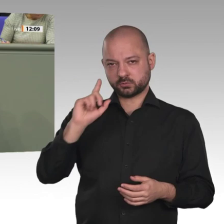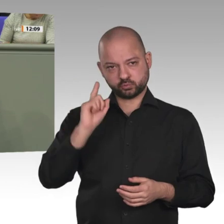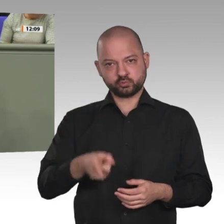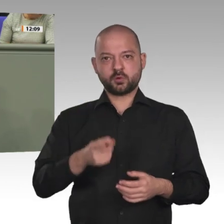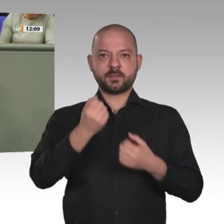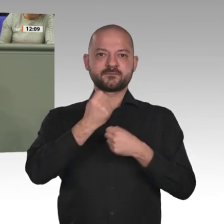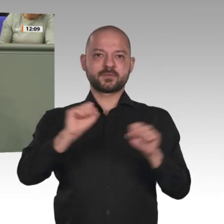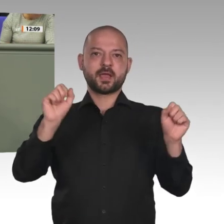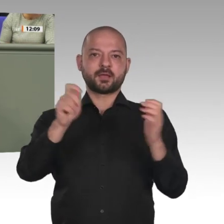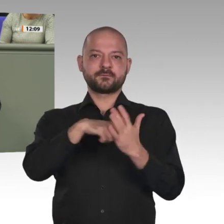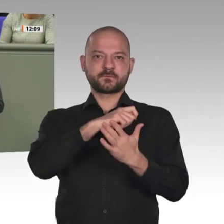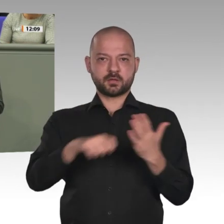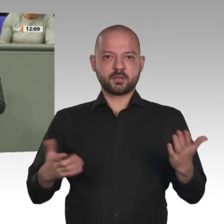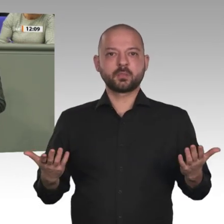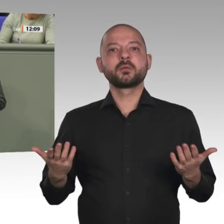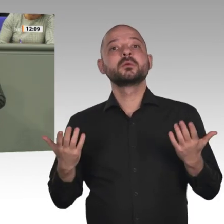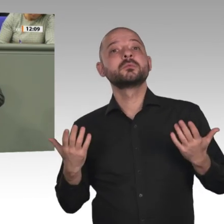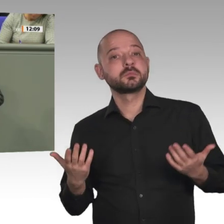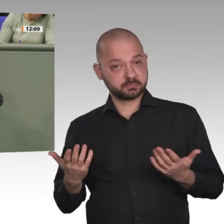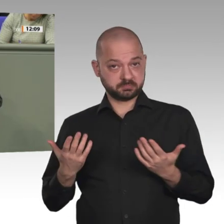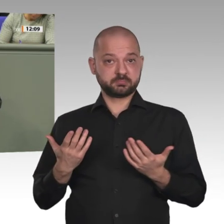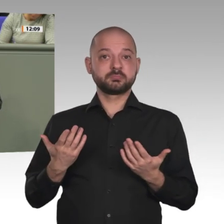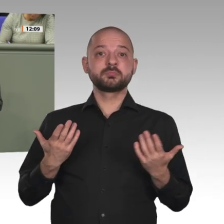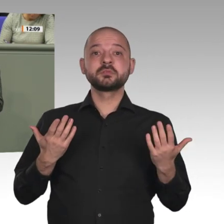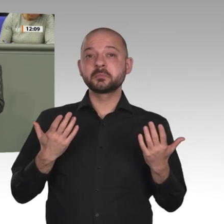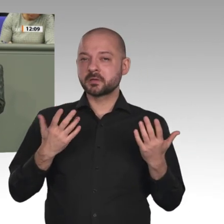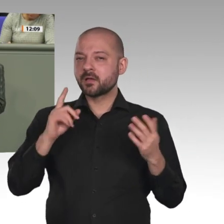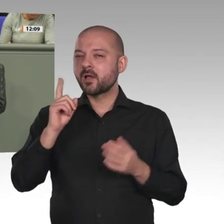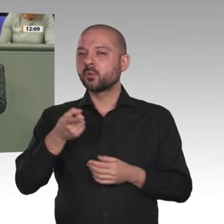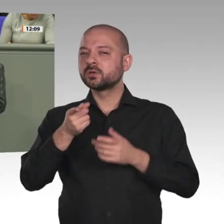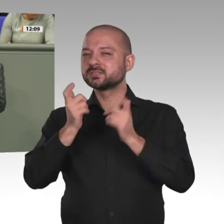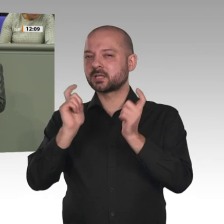ein Bild aus Teilen der Großstädte und hat mit dem Leben der Frauen auf dem